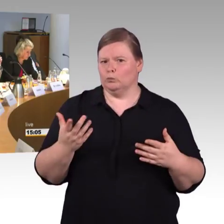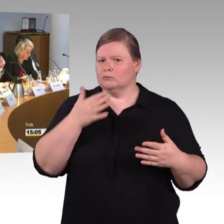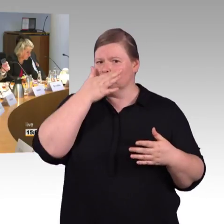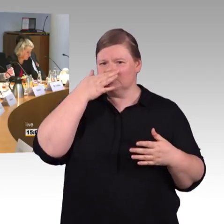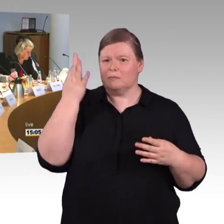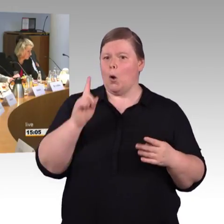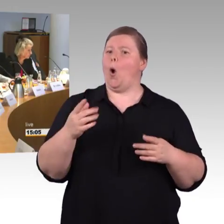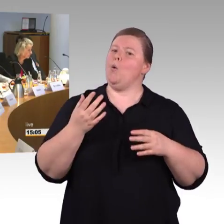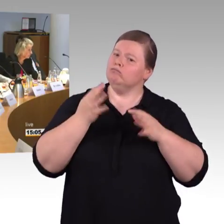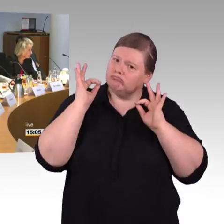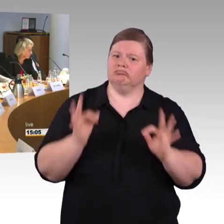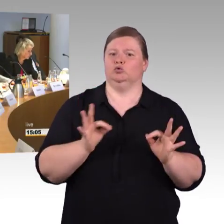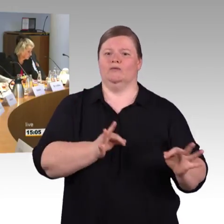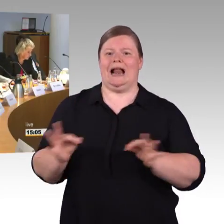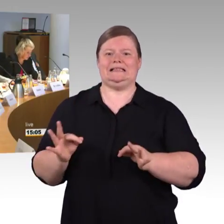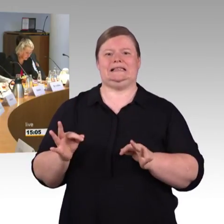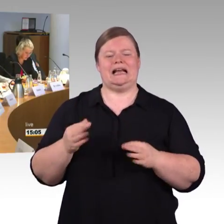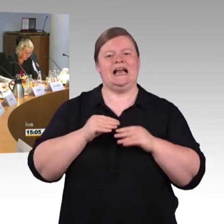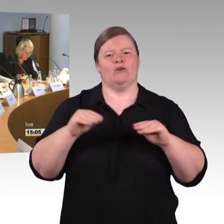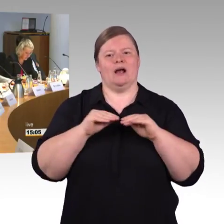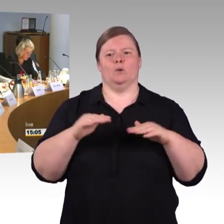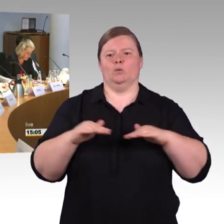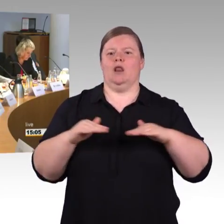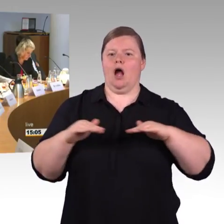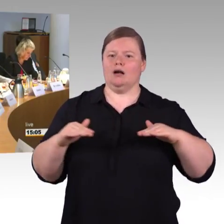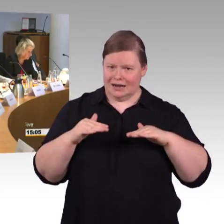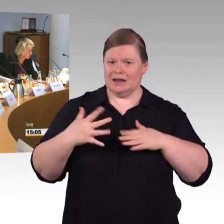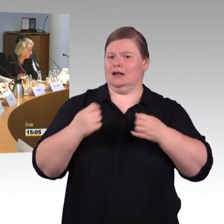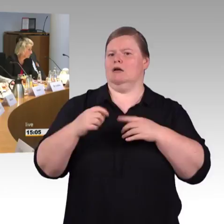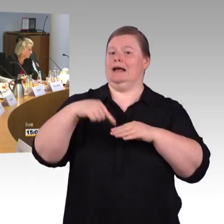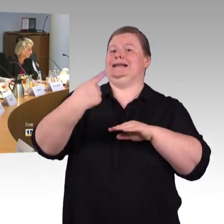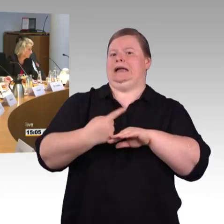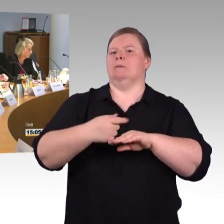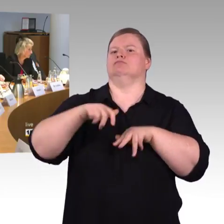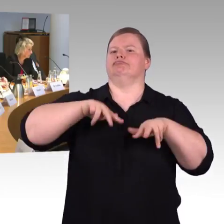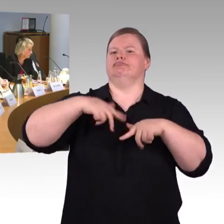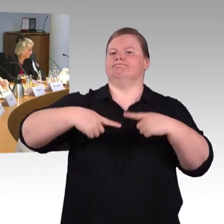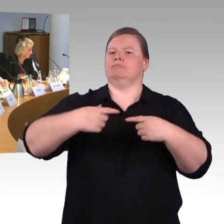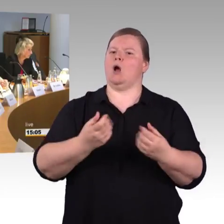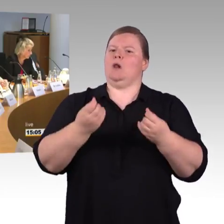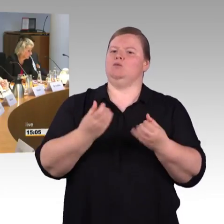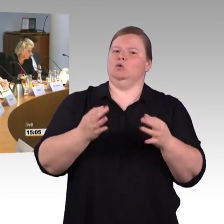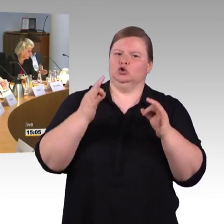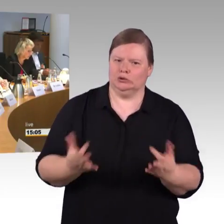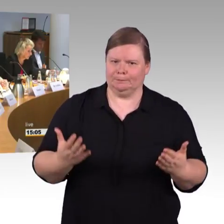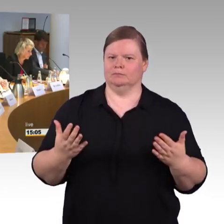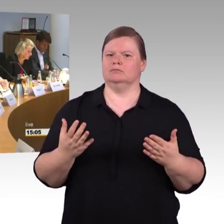Die Problematik mit den neuen Zügen wurde geschildert, die Gänge sind schmaler,